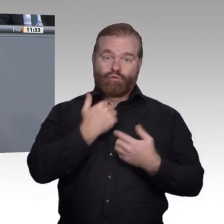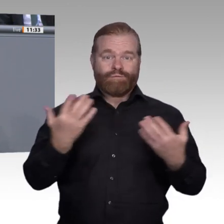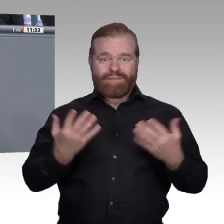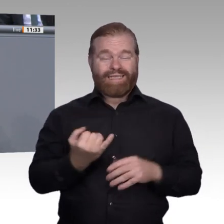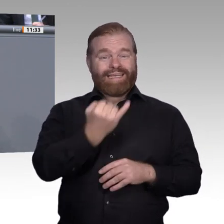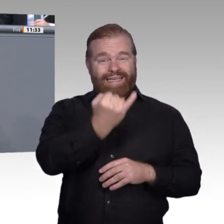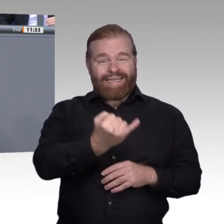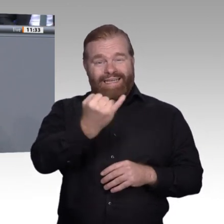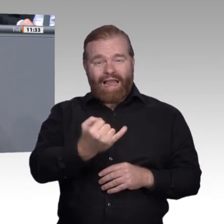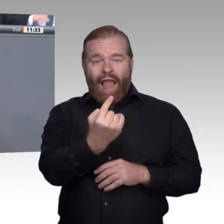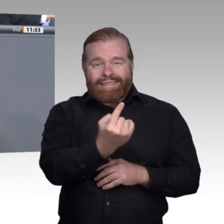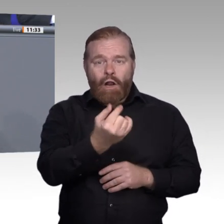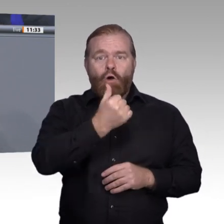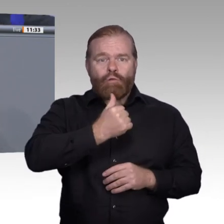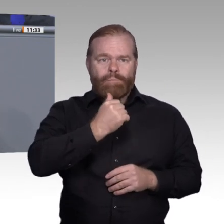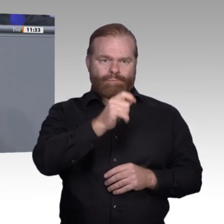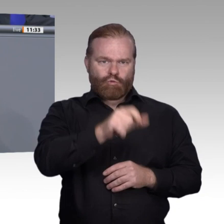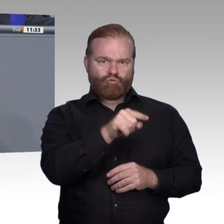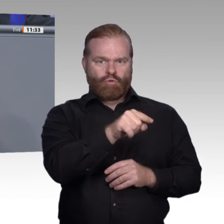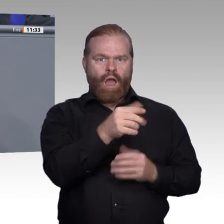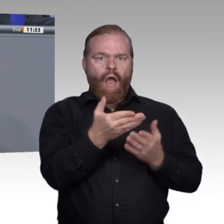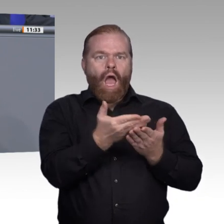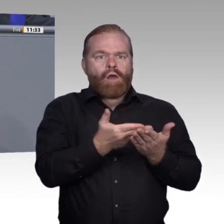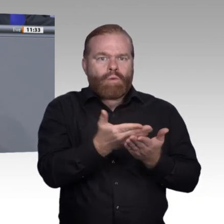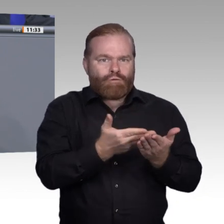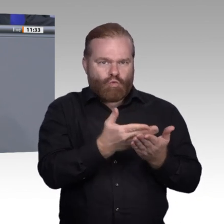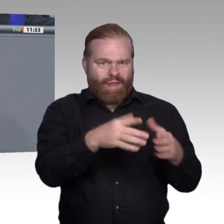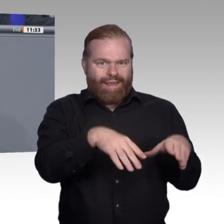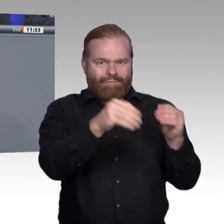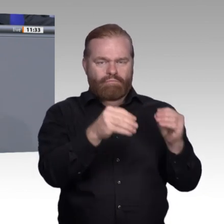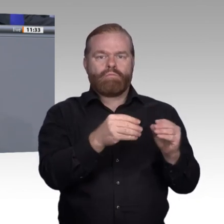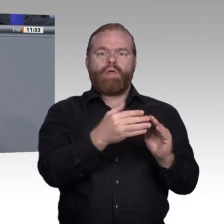positiven Ja kommen kann, hängt von vielen unterschiedlichen Faktoren ab. Was aber